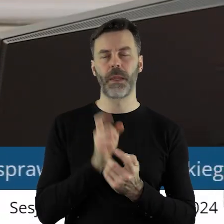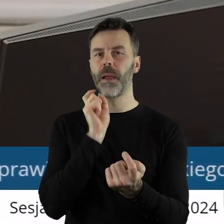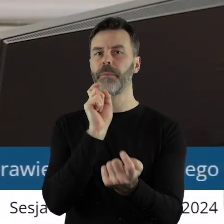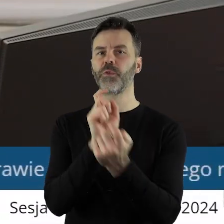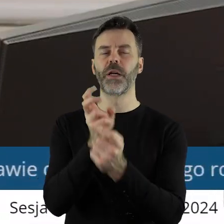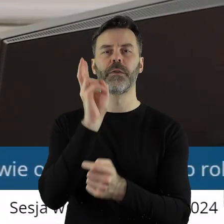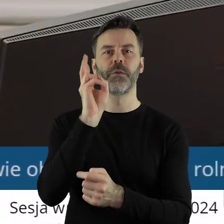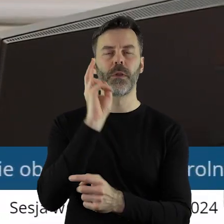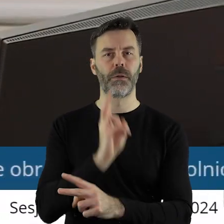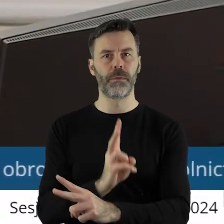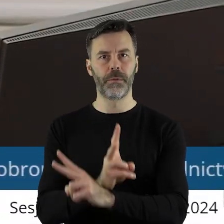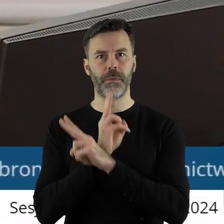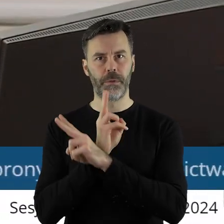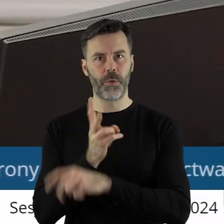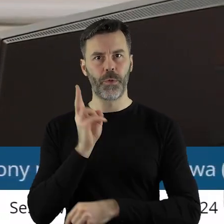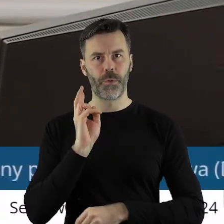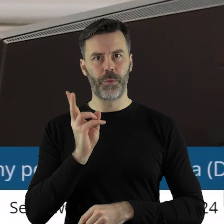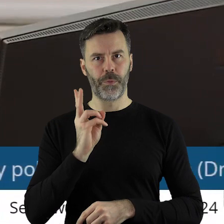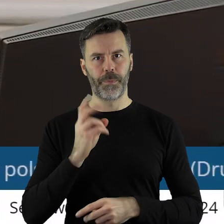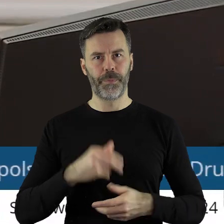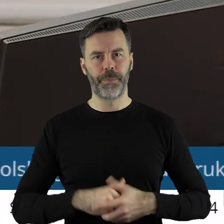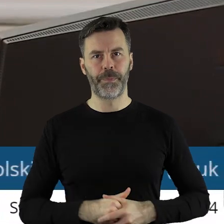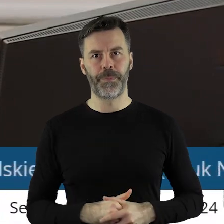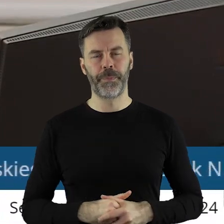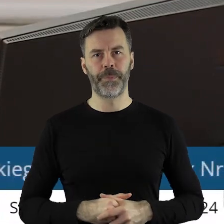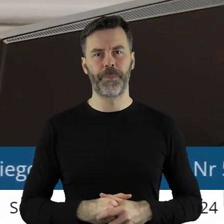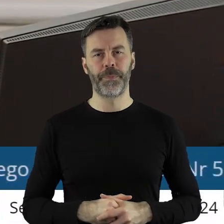Kto jest przeciw? Kto się wstrzymał?